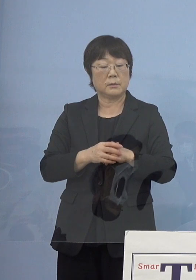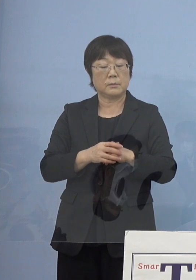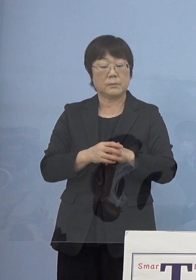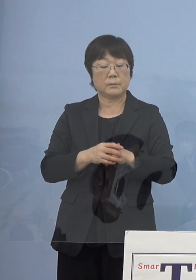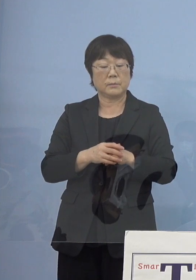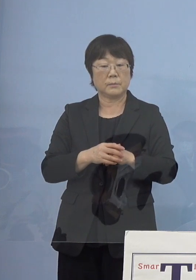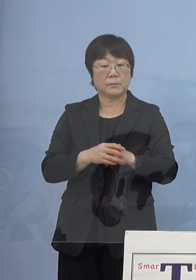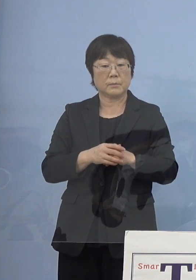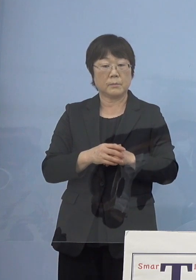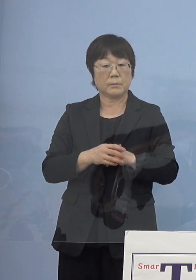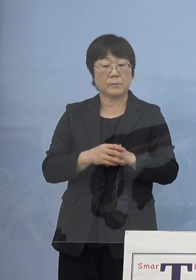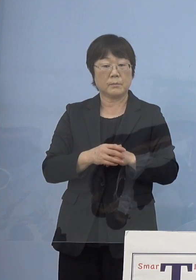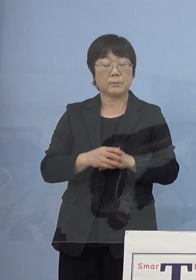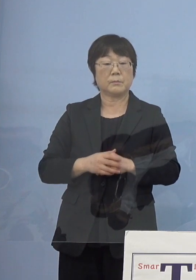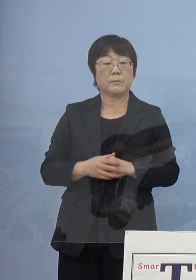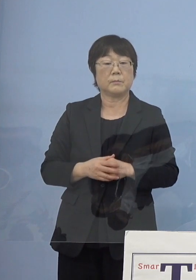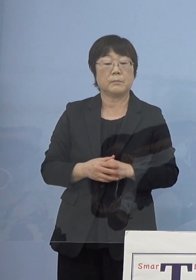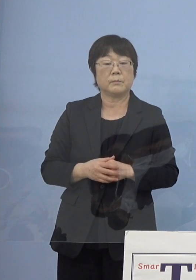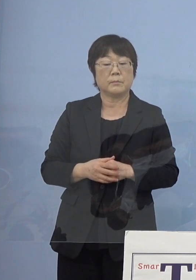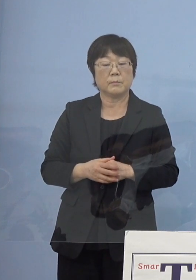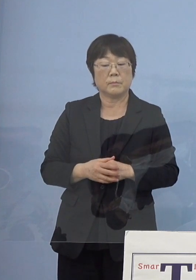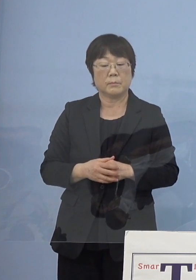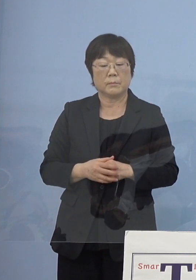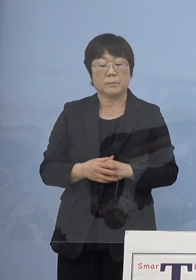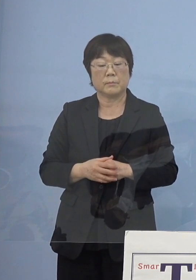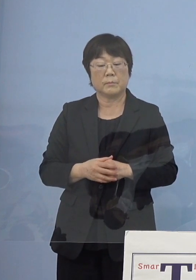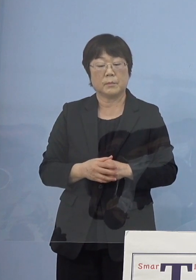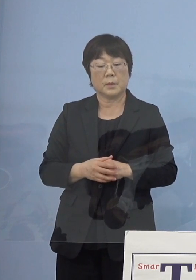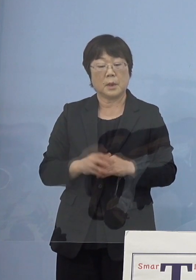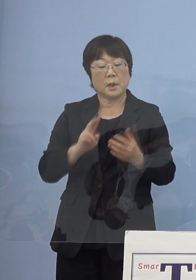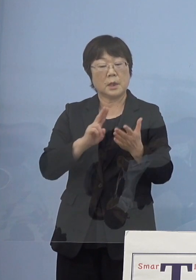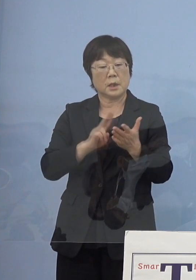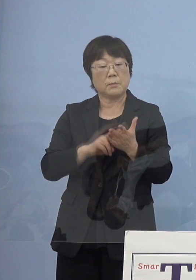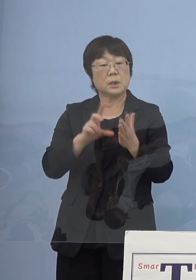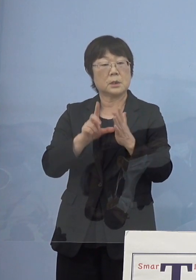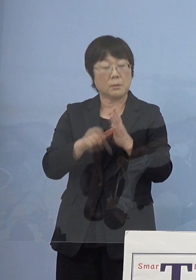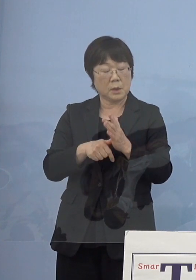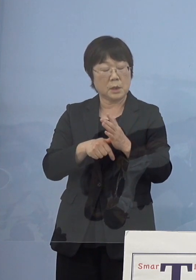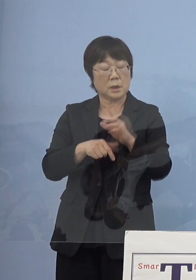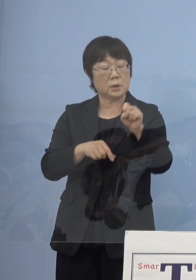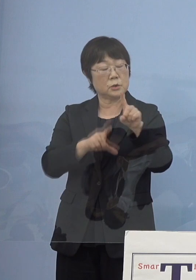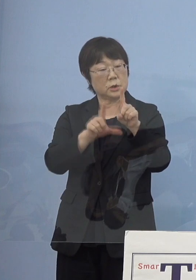決まれば11月中くらいに 発表はあるのでしょうか